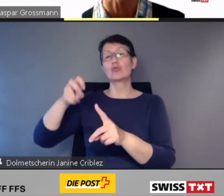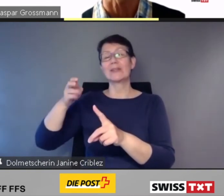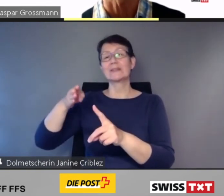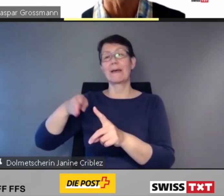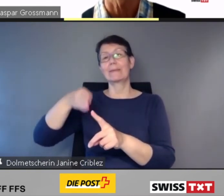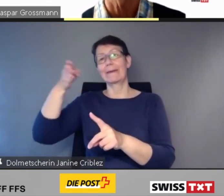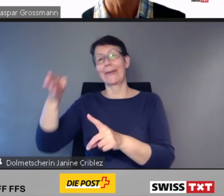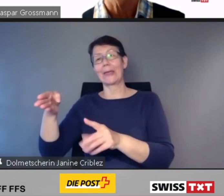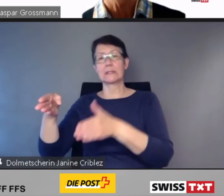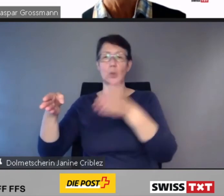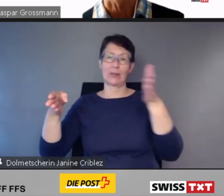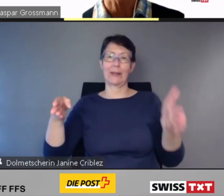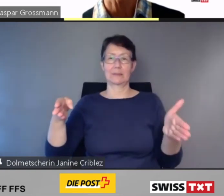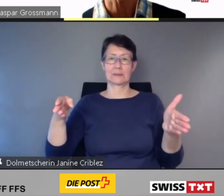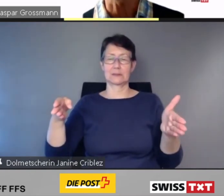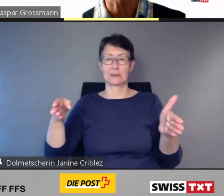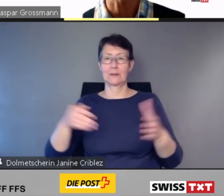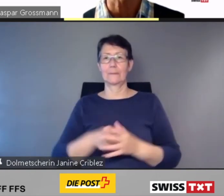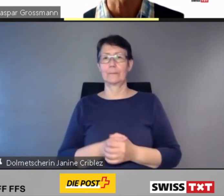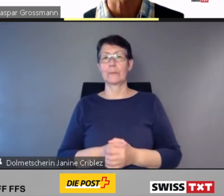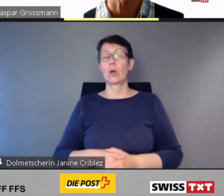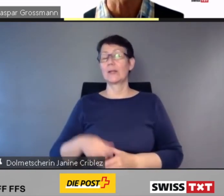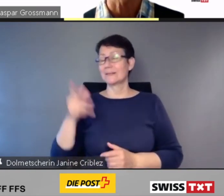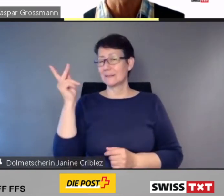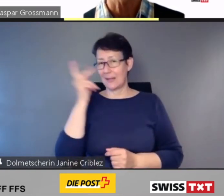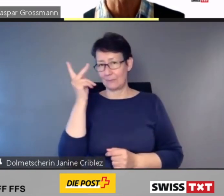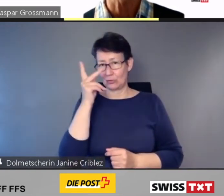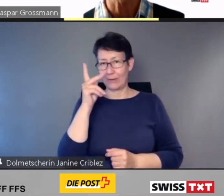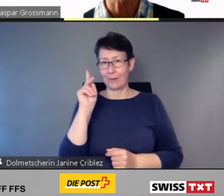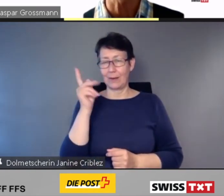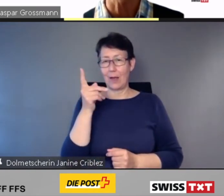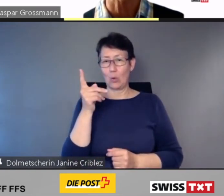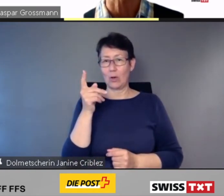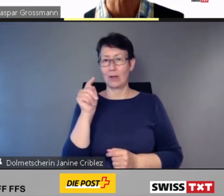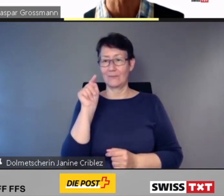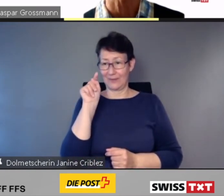Und selbstverständlich werden diese Informationen aktualisiert,